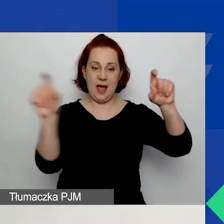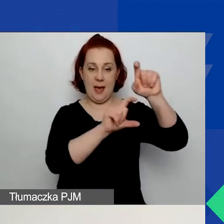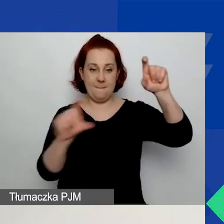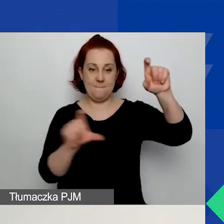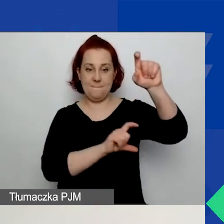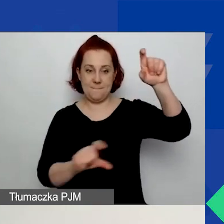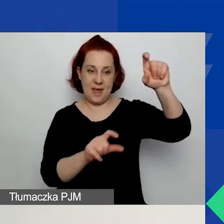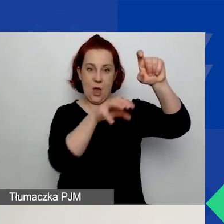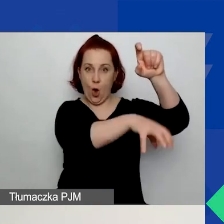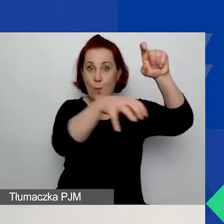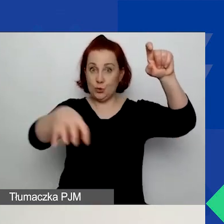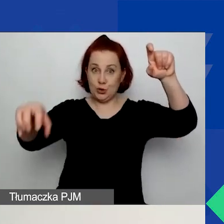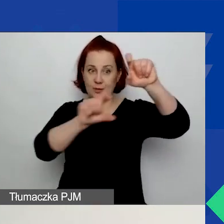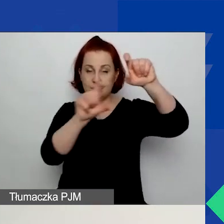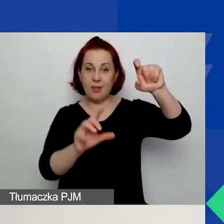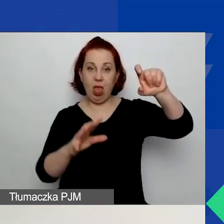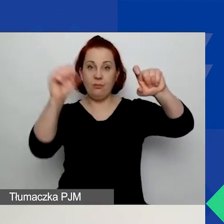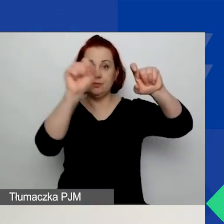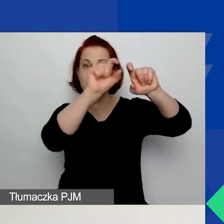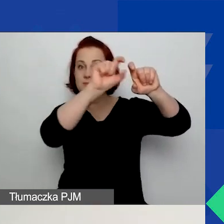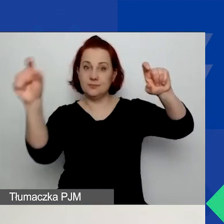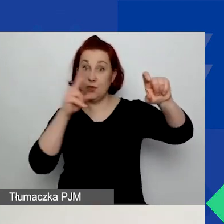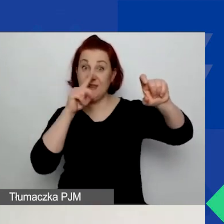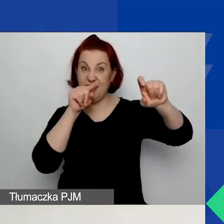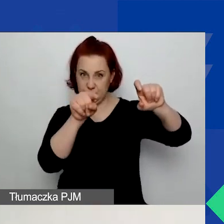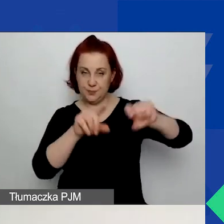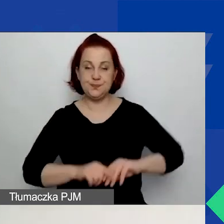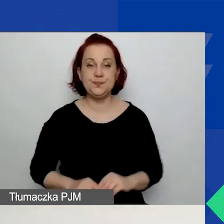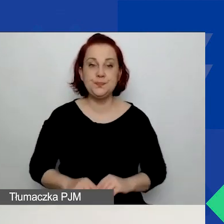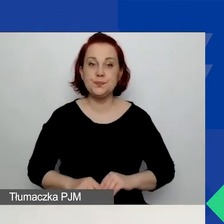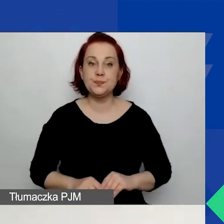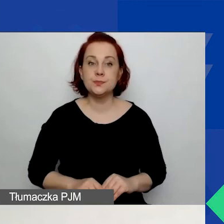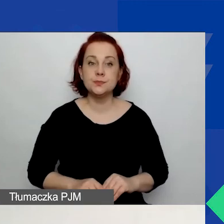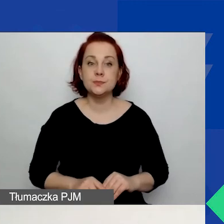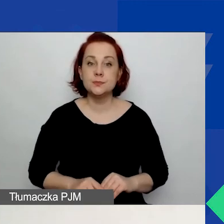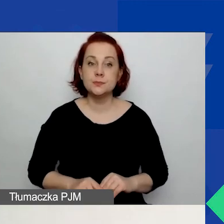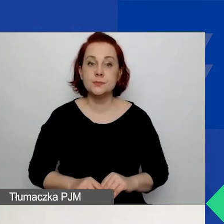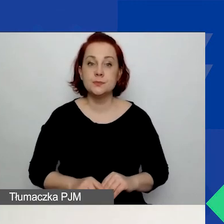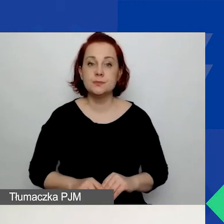które widać na załączonym slajdzie. Teraz jeszcze słowo komentarza.